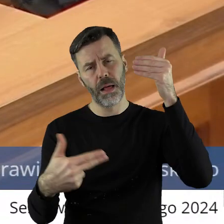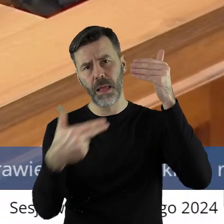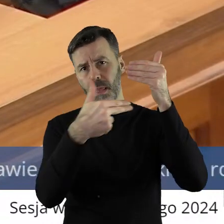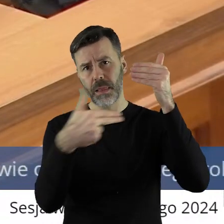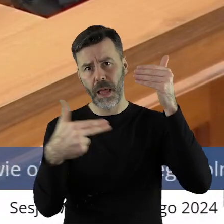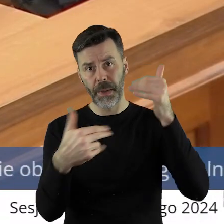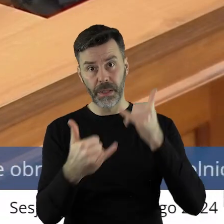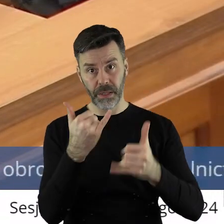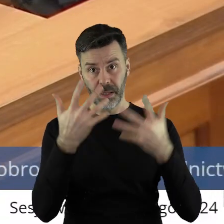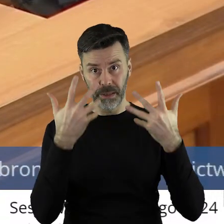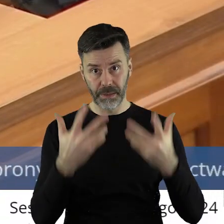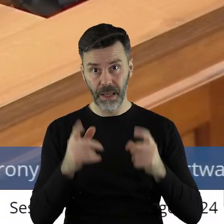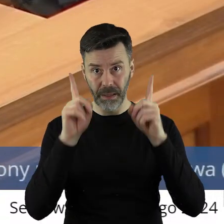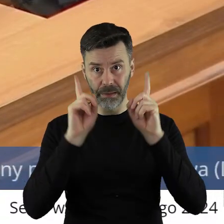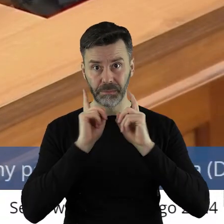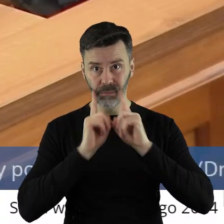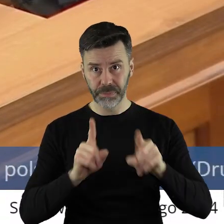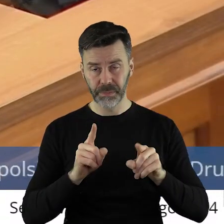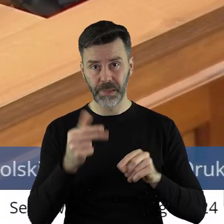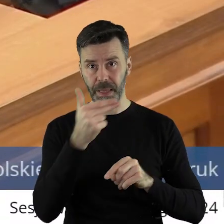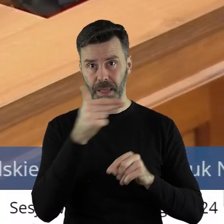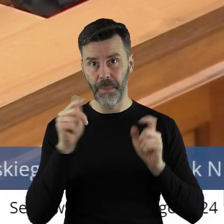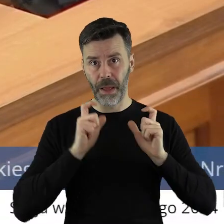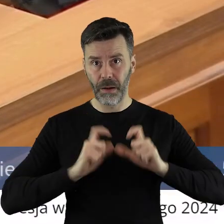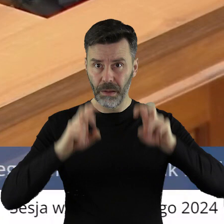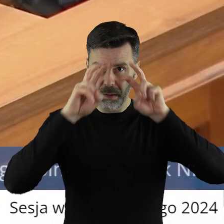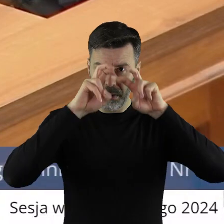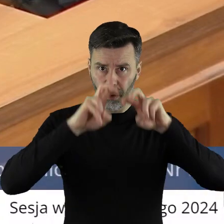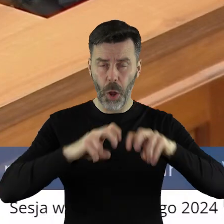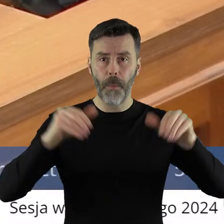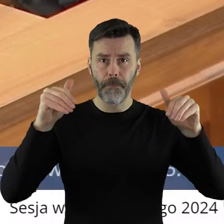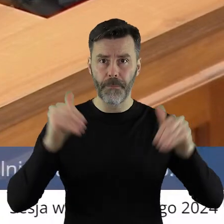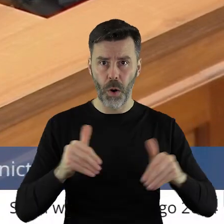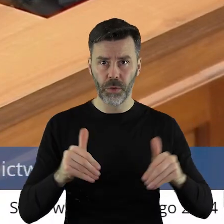Jeżeli chcemy zacząć dyskutować, naprawdę możemy.